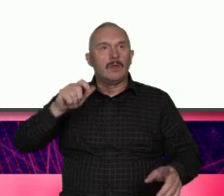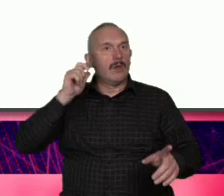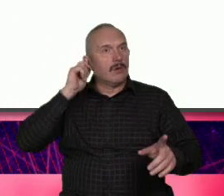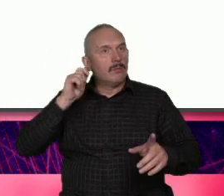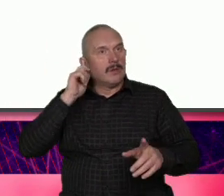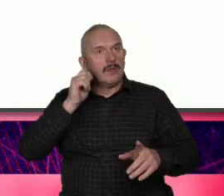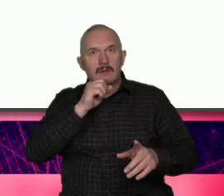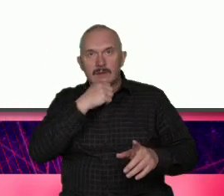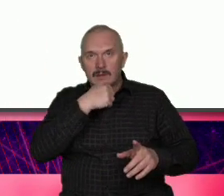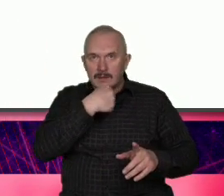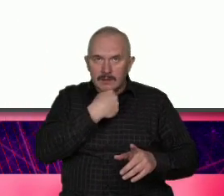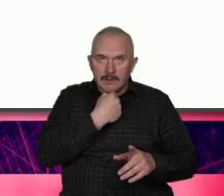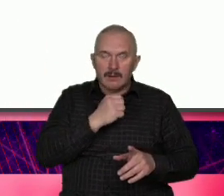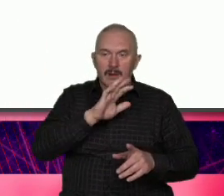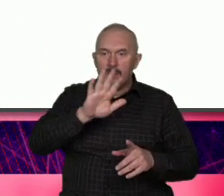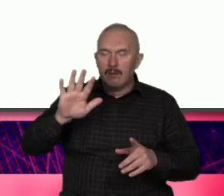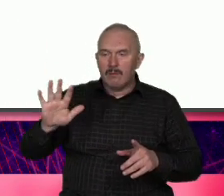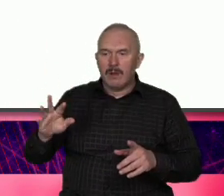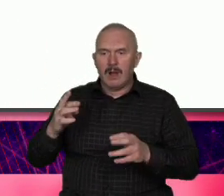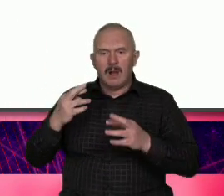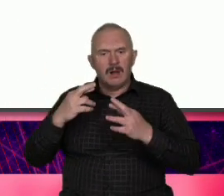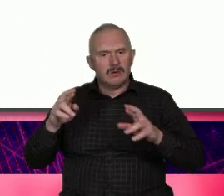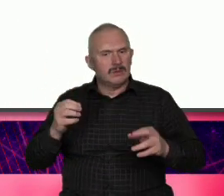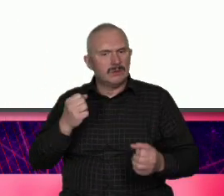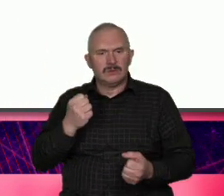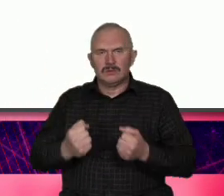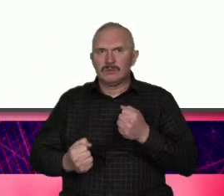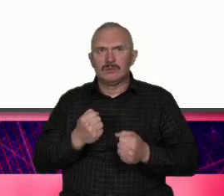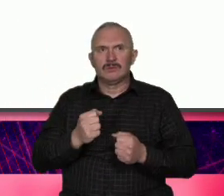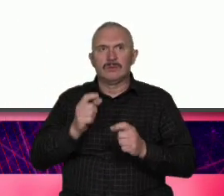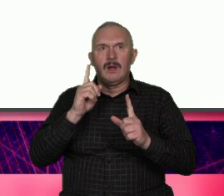dużym bagażem doświadczeń ale Jak kocha to na zabój ze wszystkimi tego